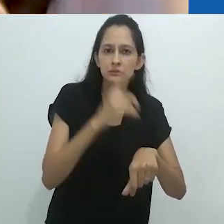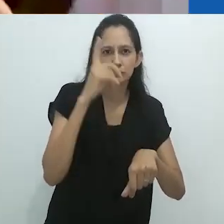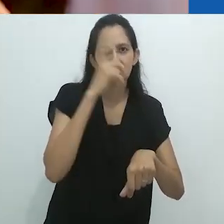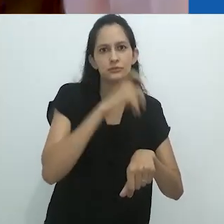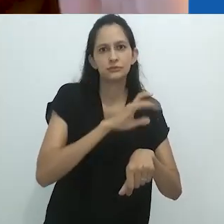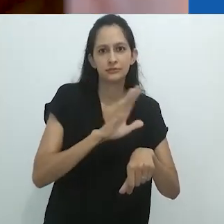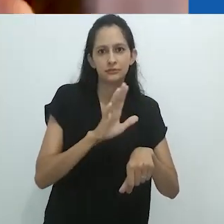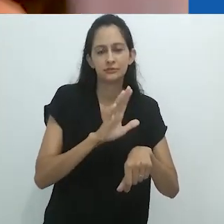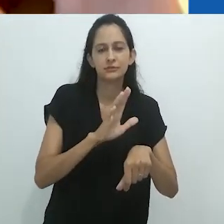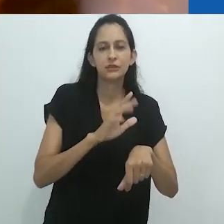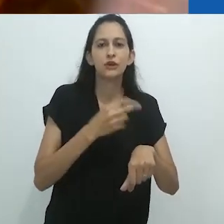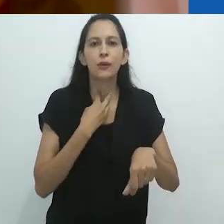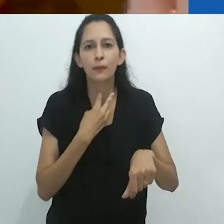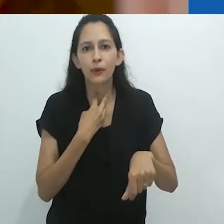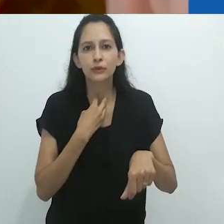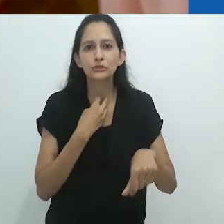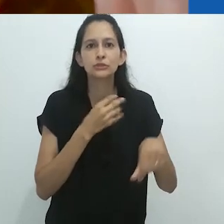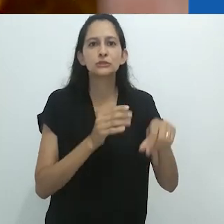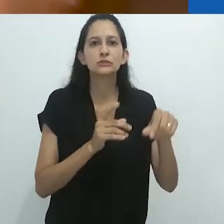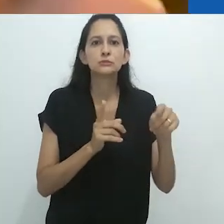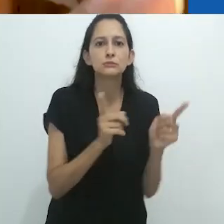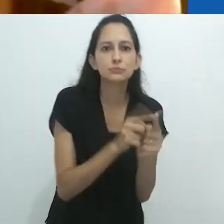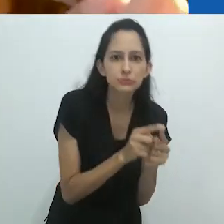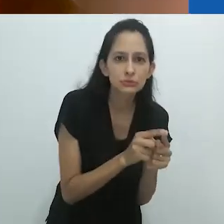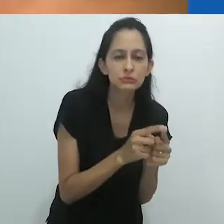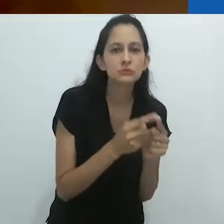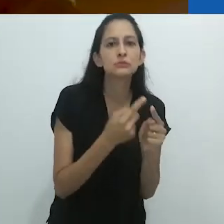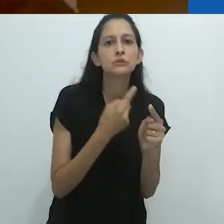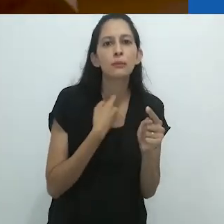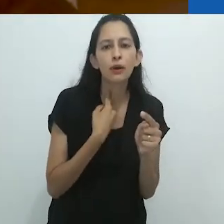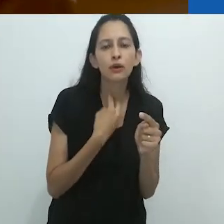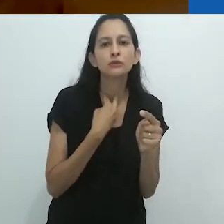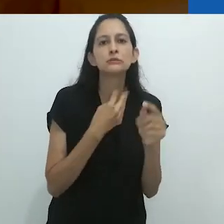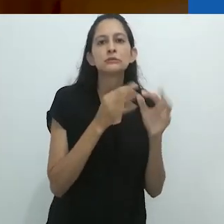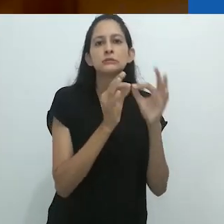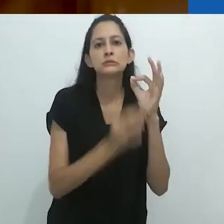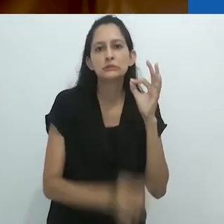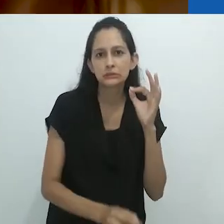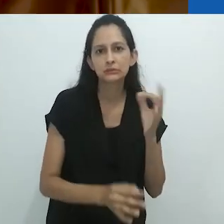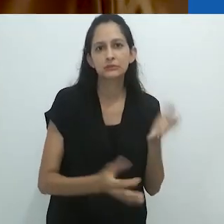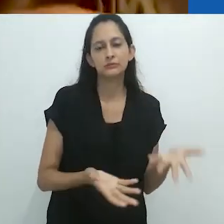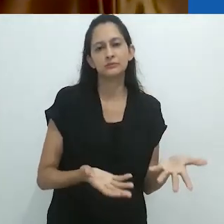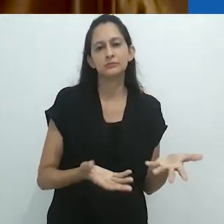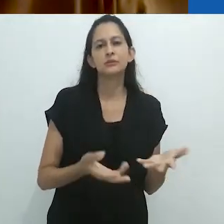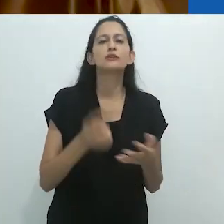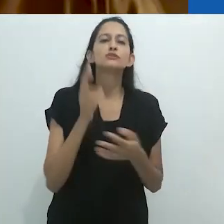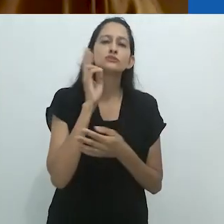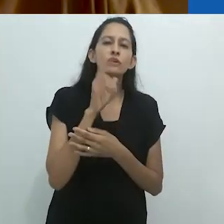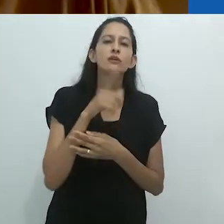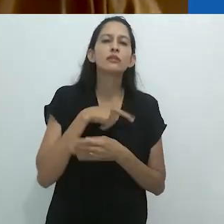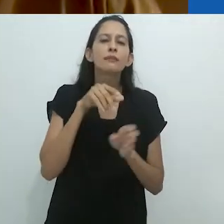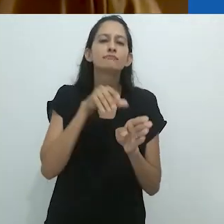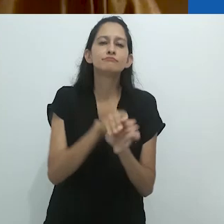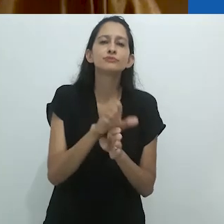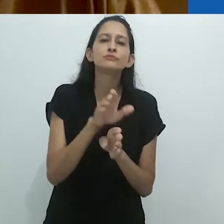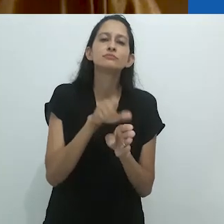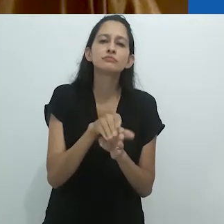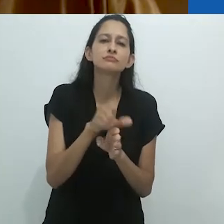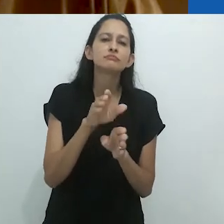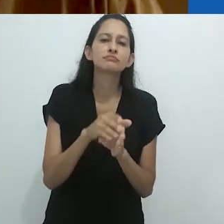duração correta. Nem muito curta, nem muito longa.